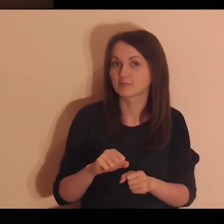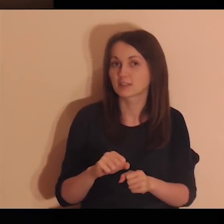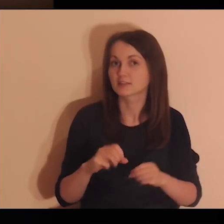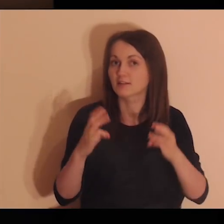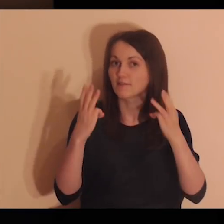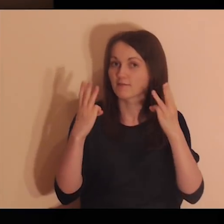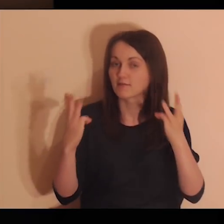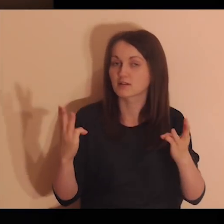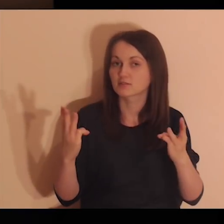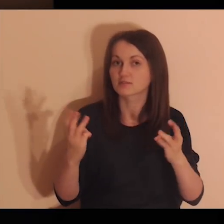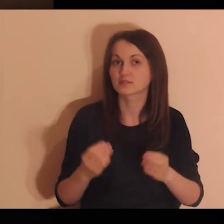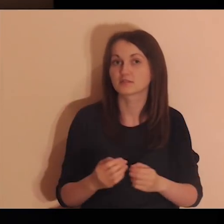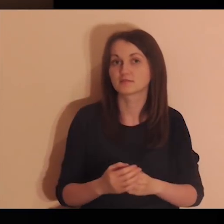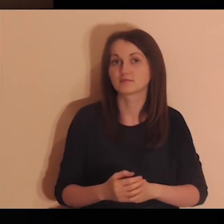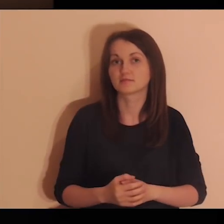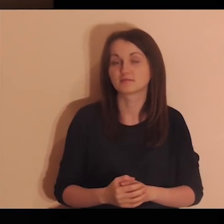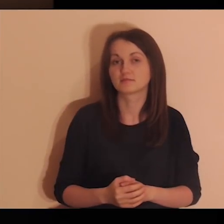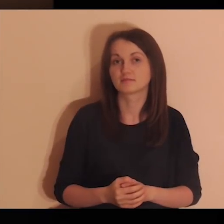Jestem ważna.